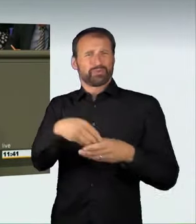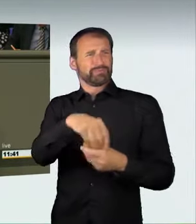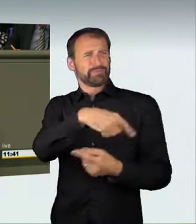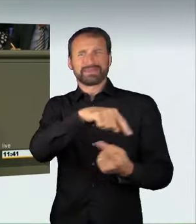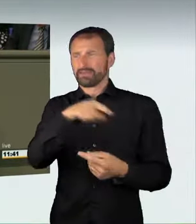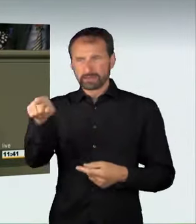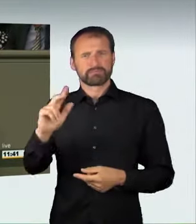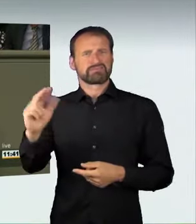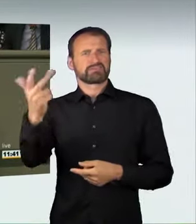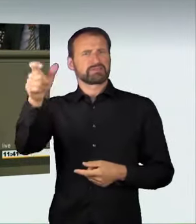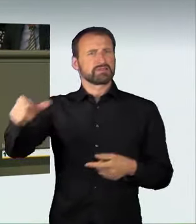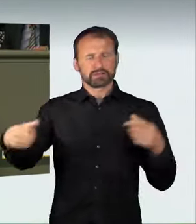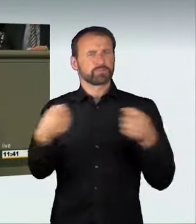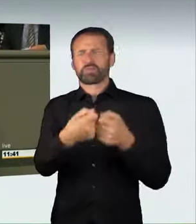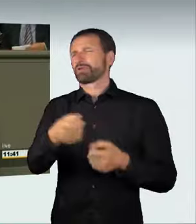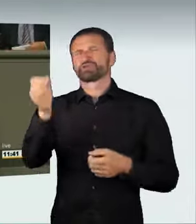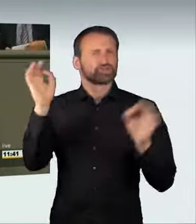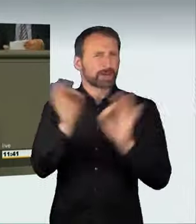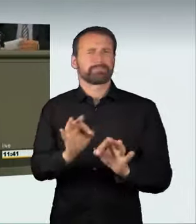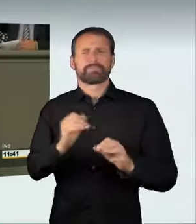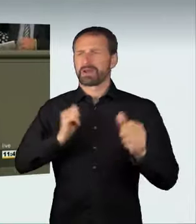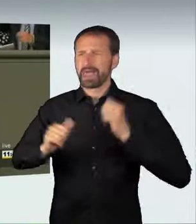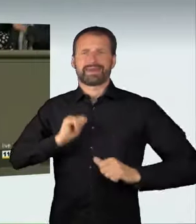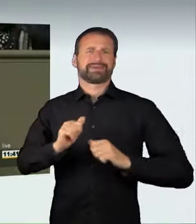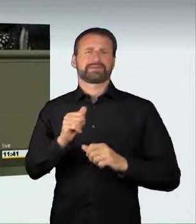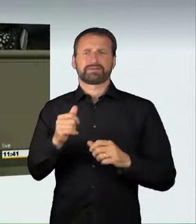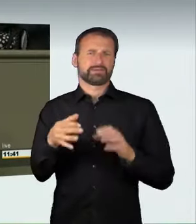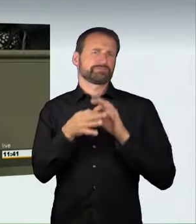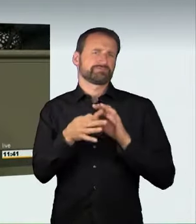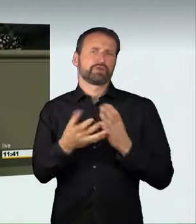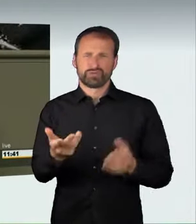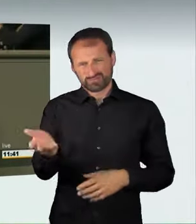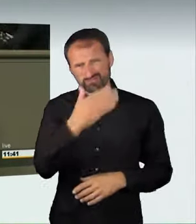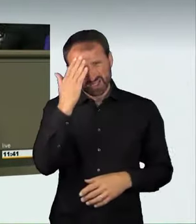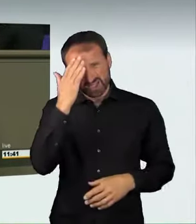Damit ist entsetzliches Leid verbunden. Wir alle kennen die traurigen Schlagzeilen